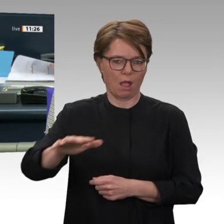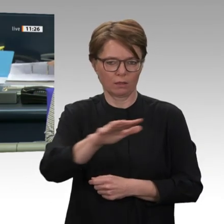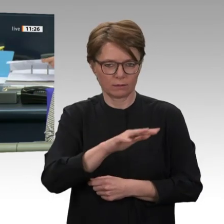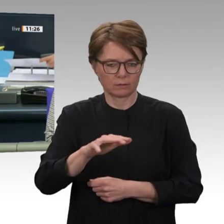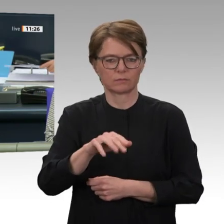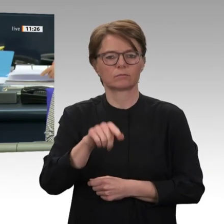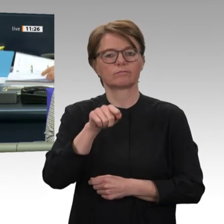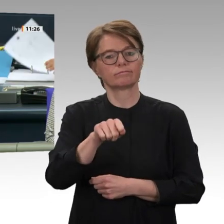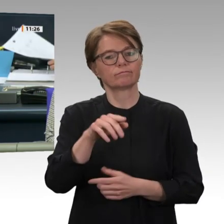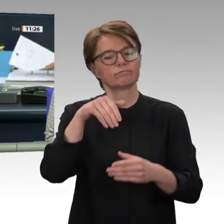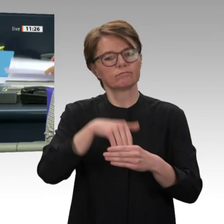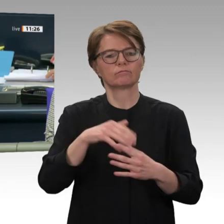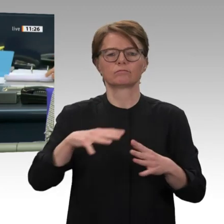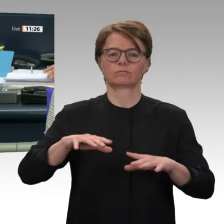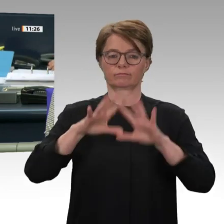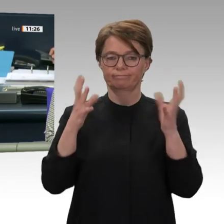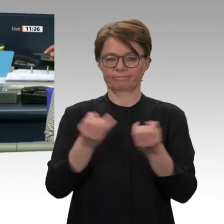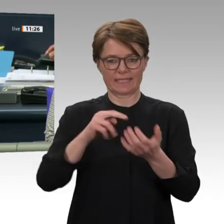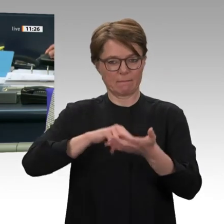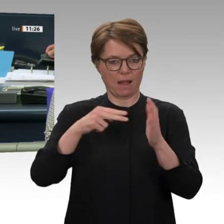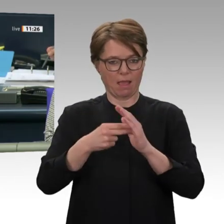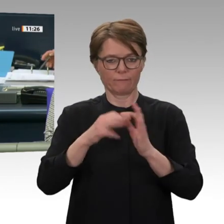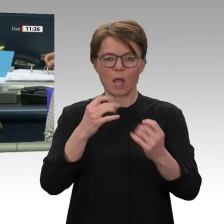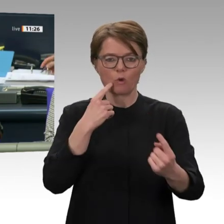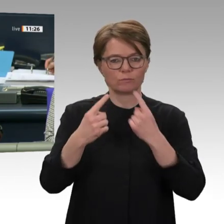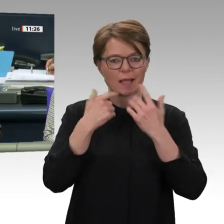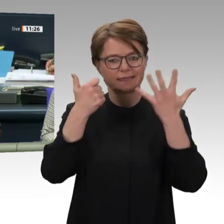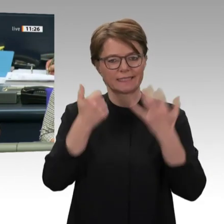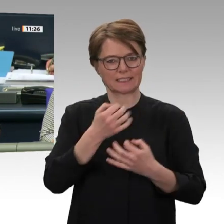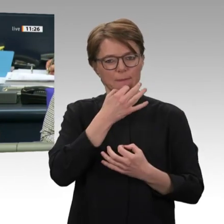und Kollegen, Platz zu nehmen und